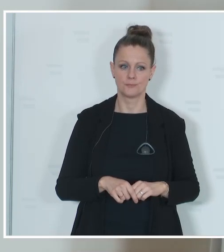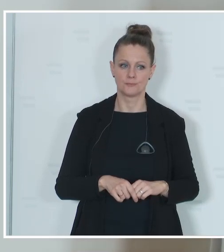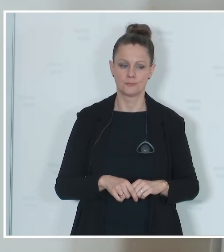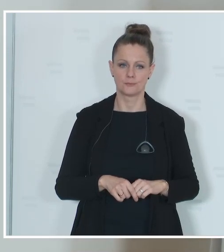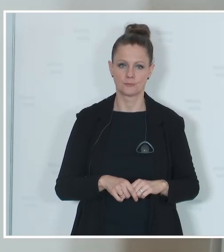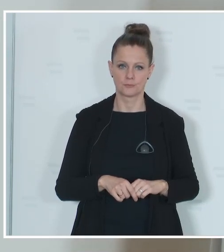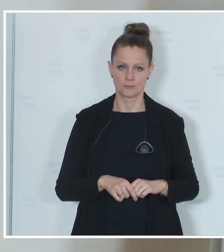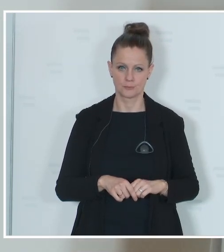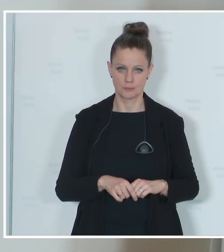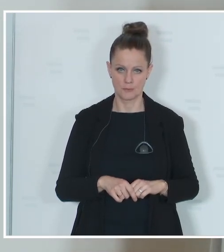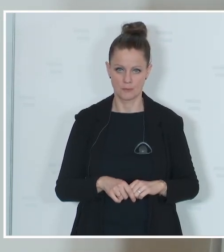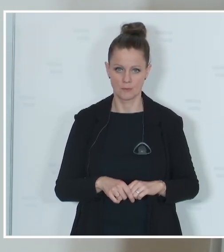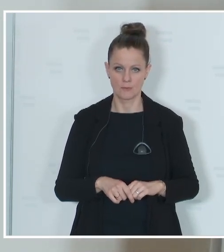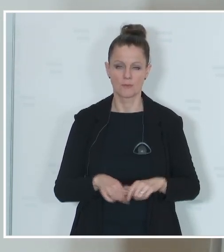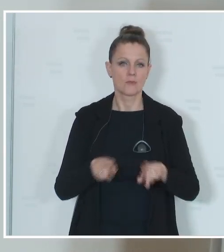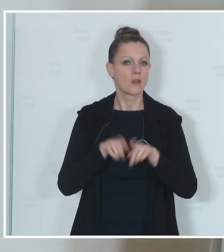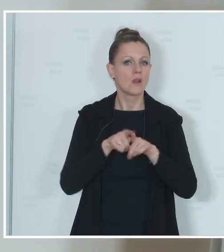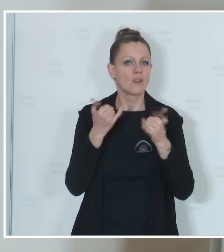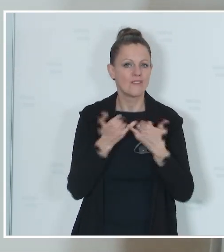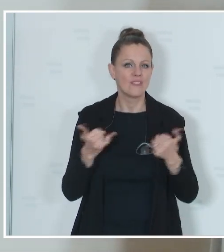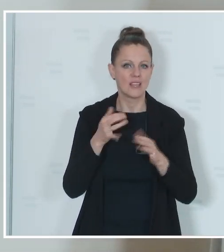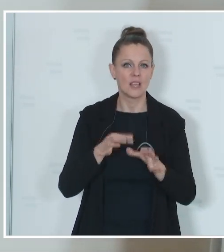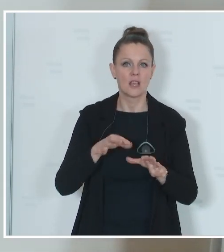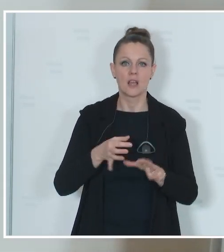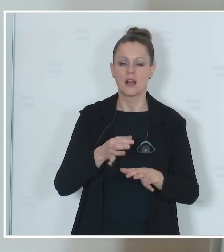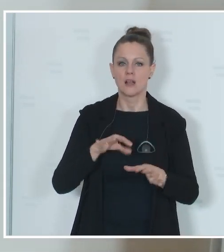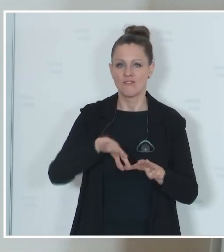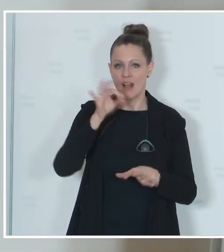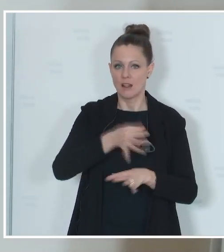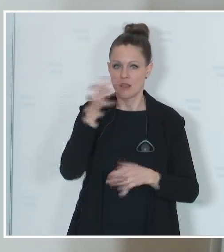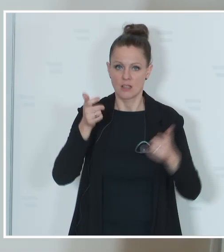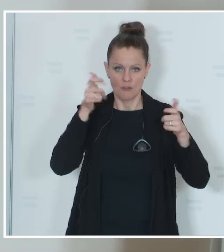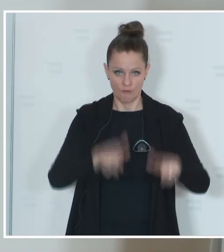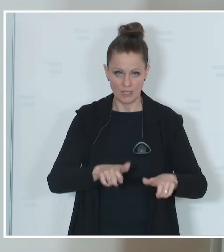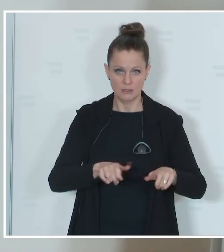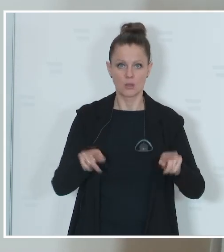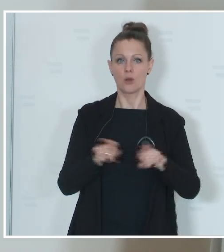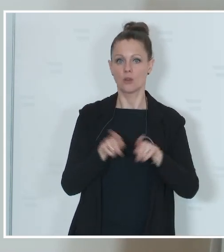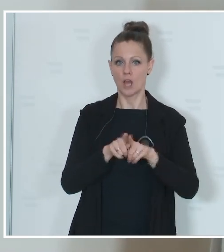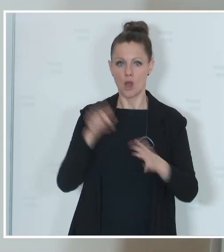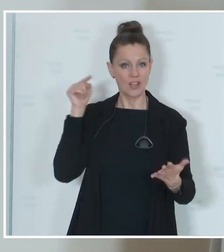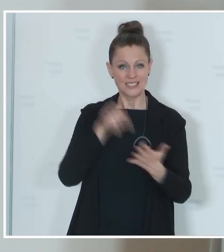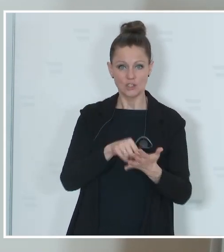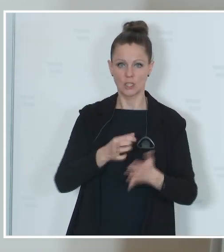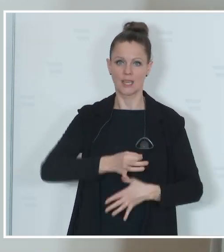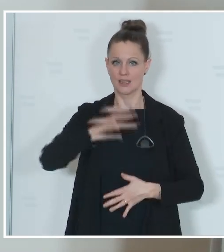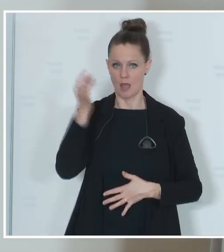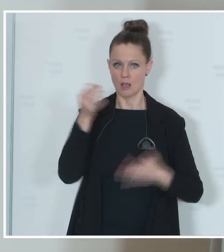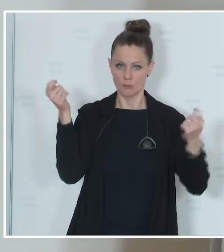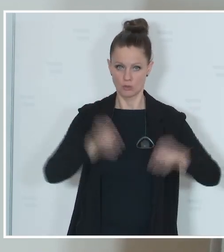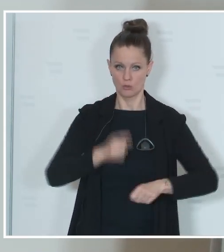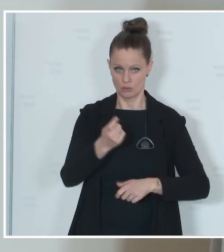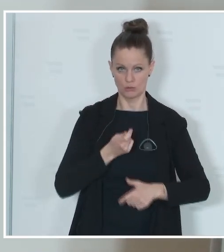Parlament, die Festlegung des Wahltages und die Festlegung des Stichtages beschlossen. Sie kennen